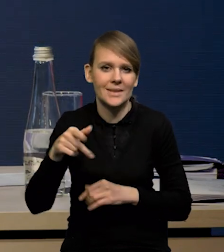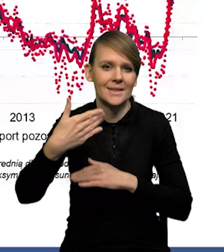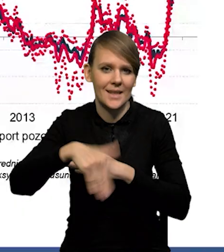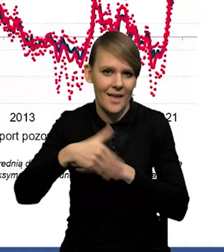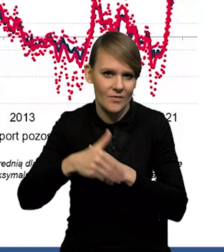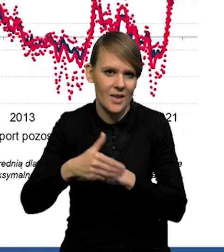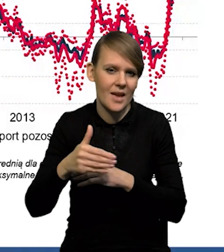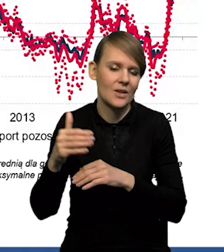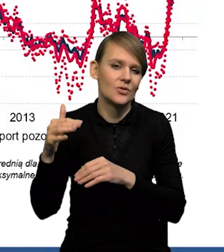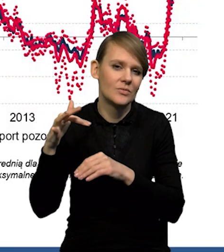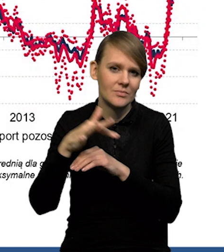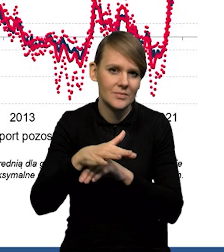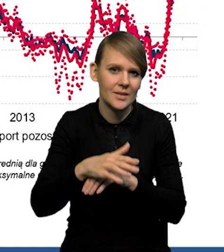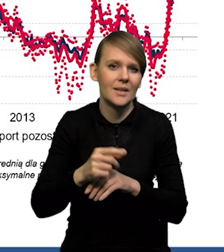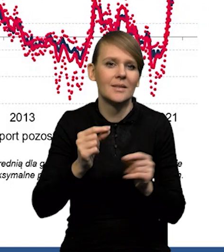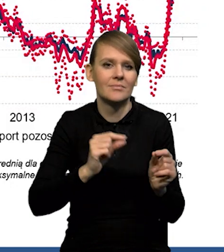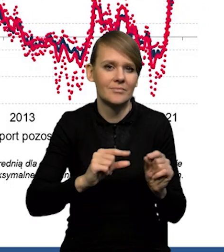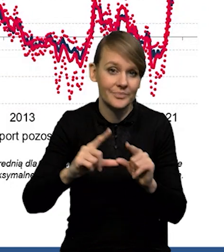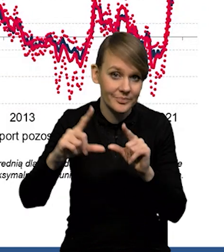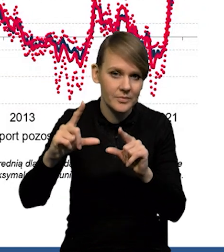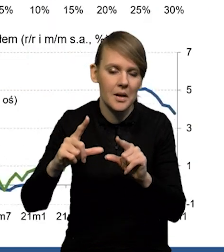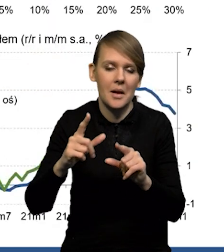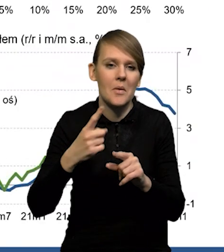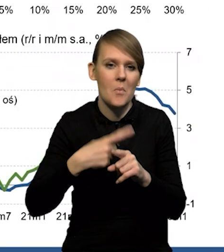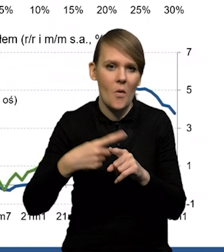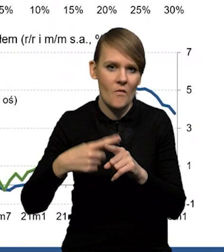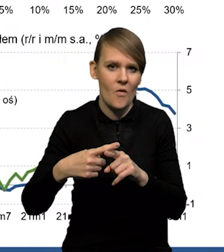że ten taki zewnętrzny impuls do wzrostu cen stopniowo wygasa.